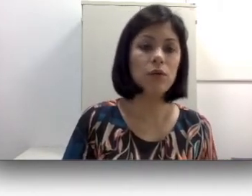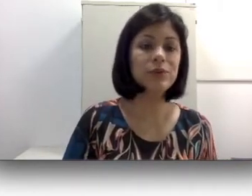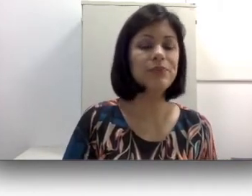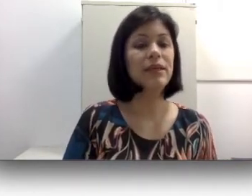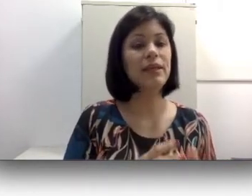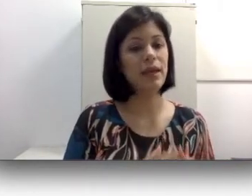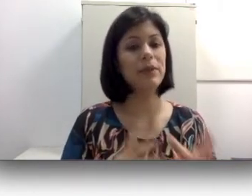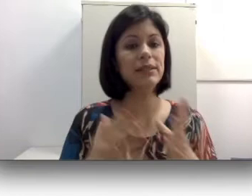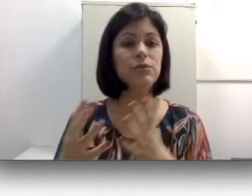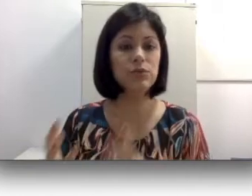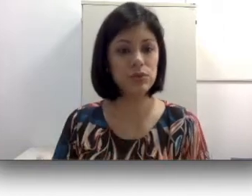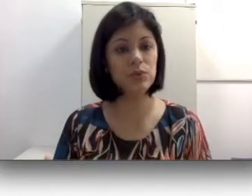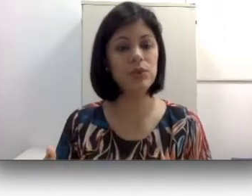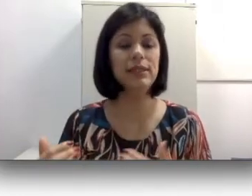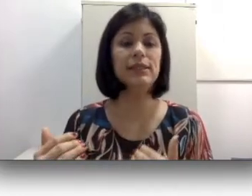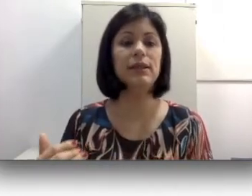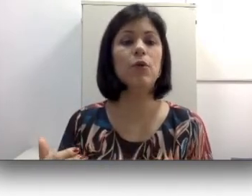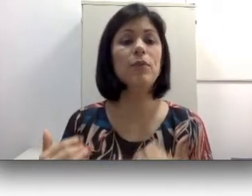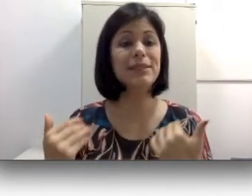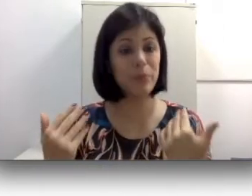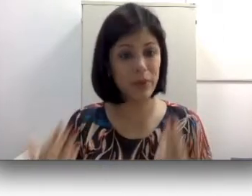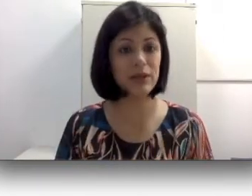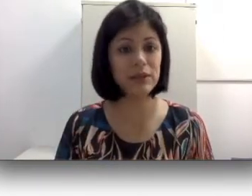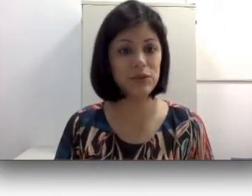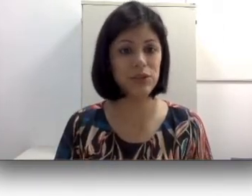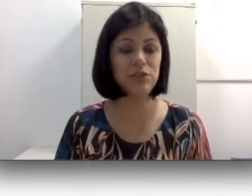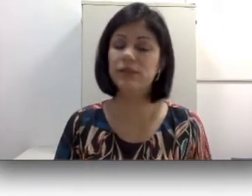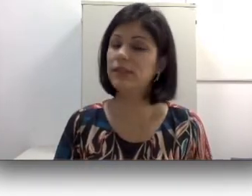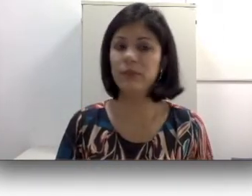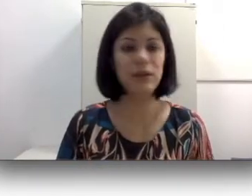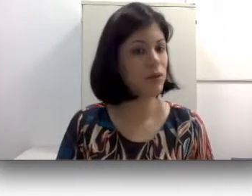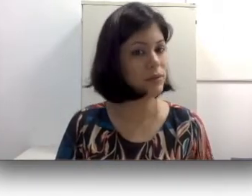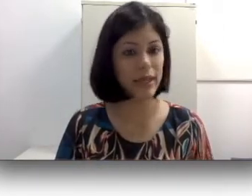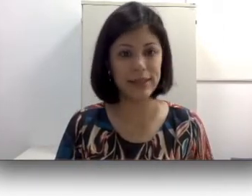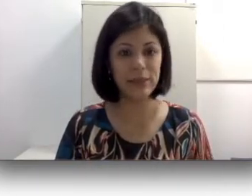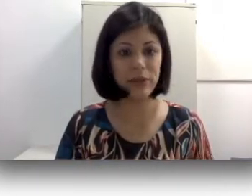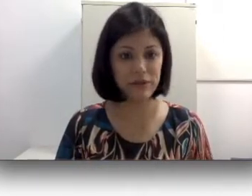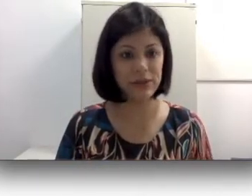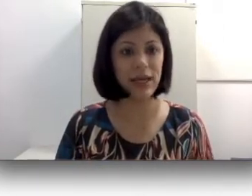e, pensando no surdo, existem algumas perdas auditivas que também não conseguem ser beneficiadas